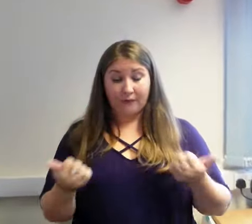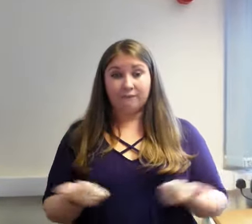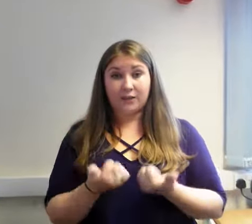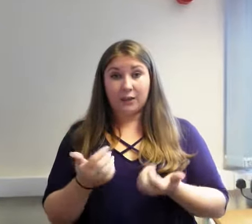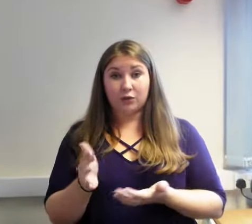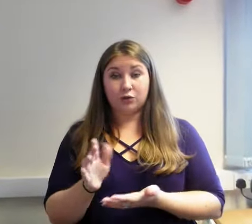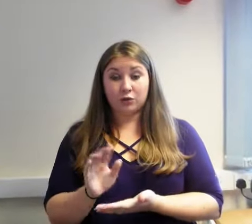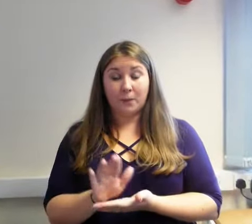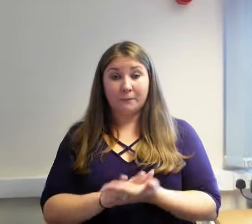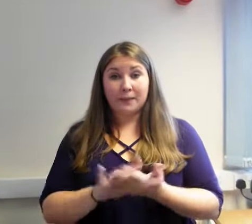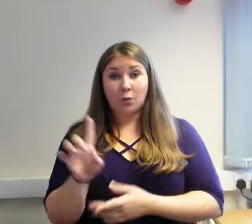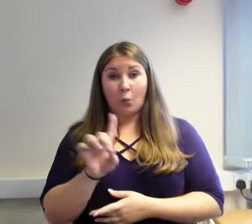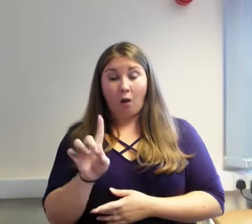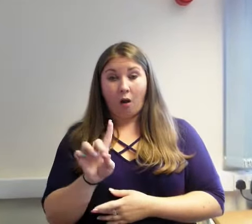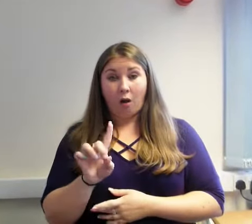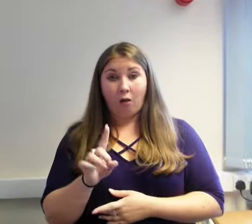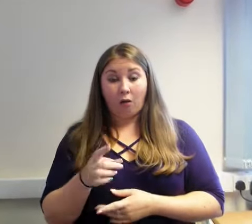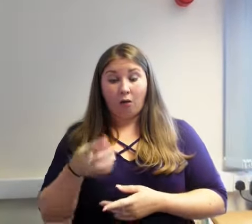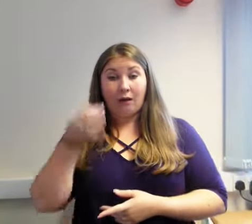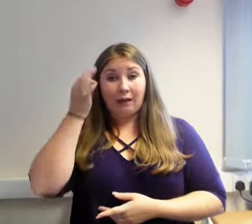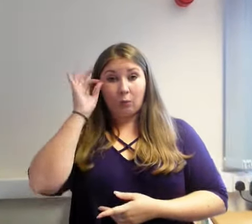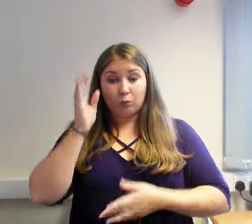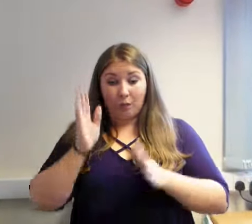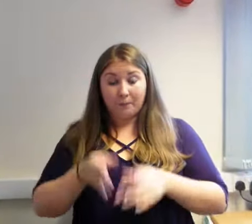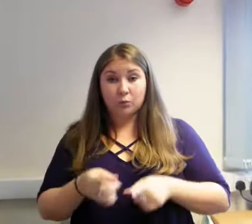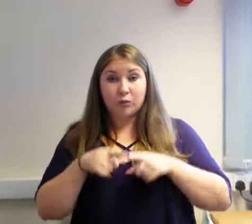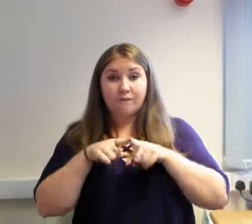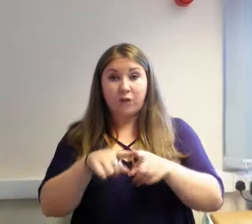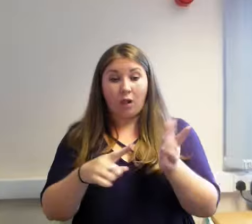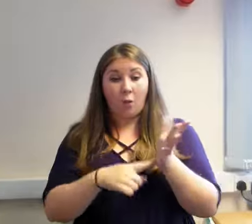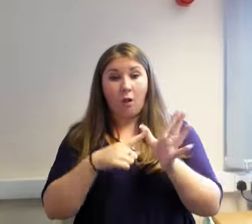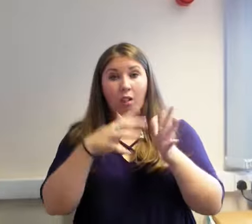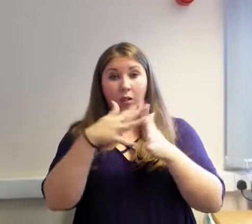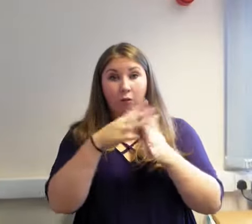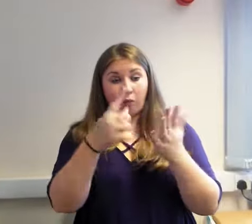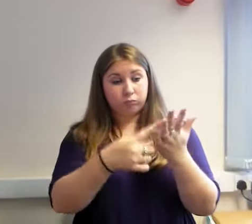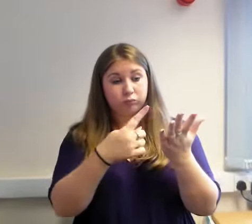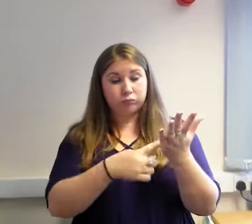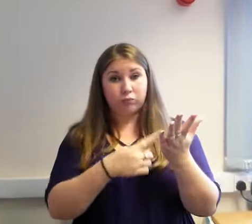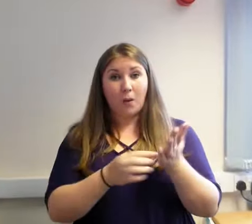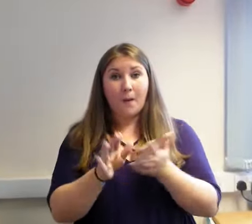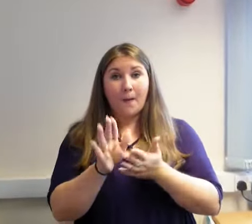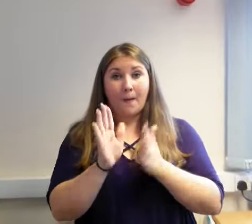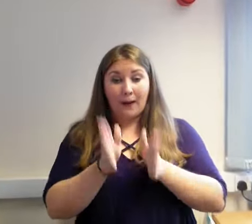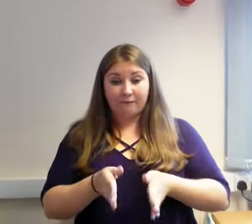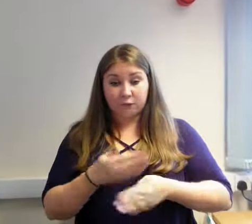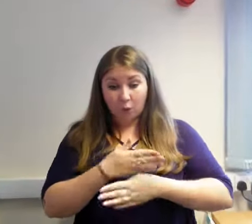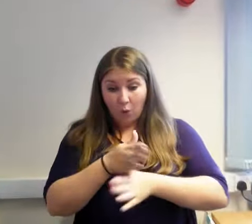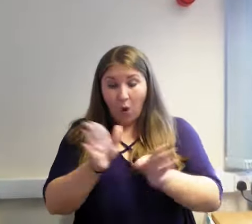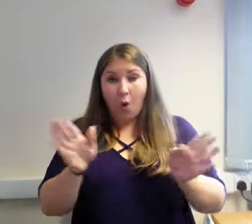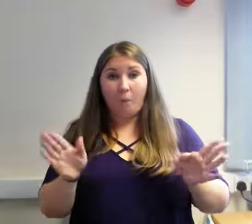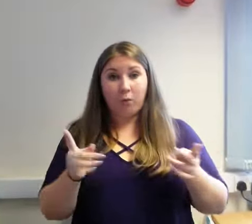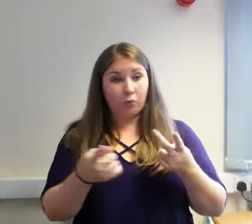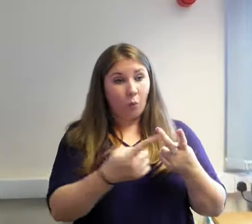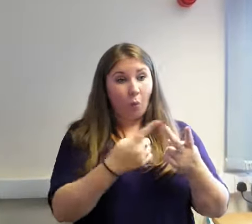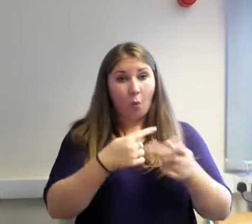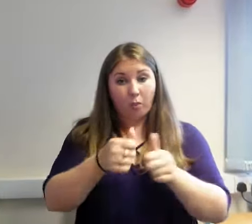Pan mae contract yn dod i ben, mae'n ofynnol i'r Cyngor, gan ddilyn Cyfraith Caffael yr Undeb Ewropeaidd, ail-dendro'r gwasanaeth.